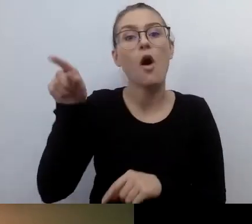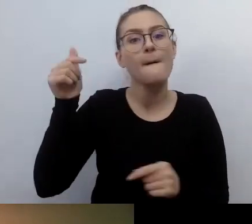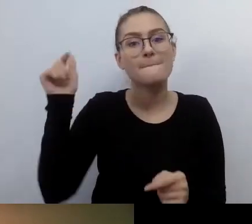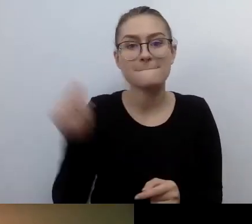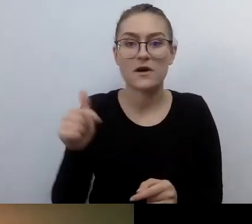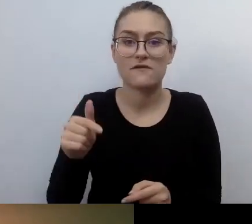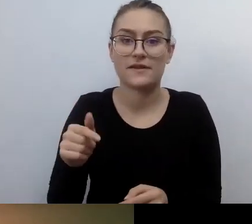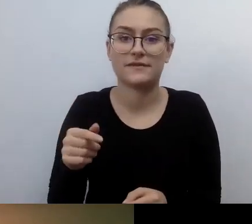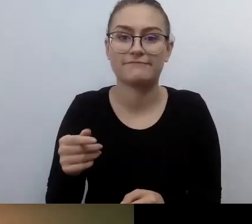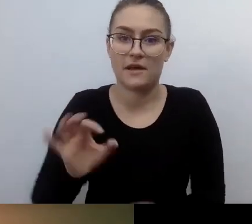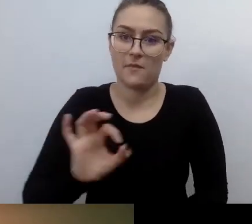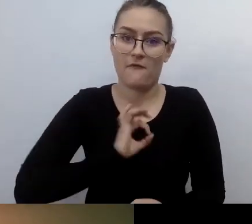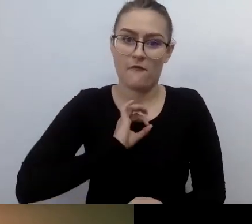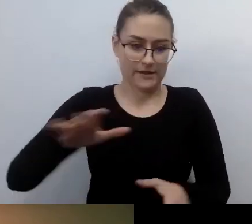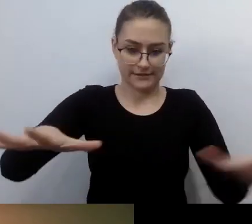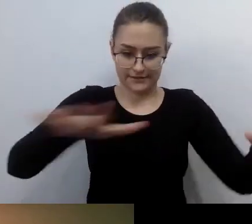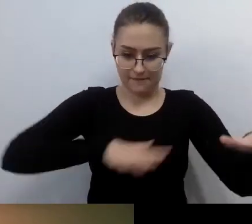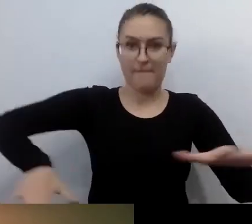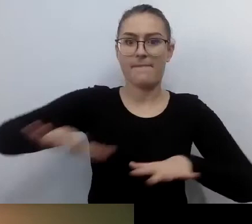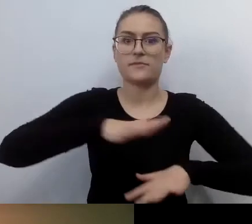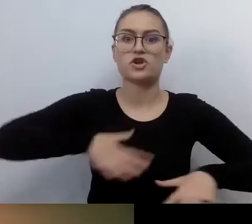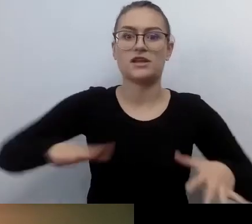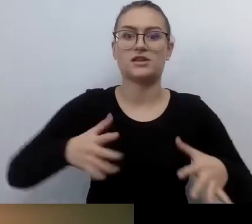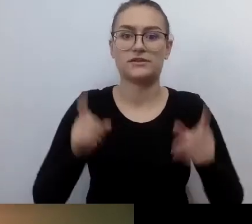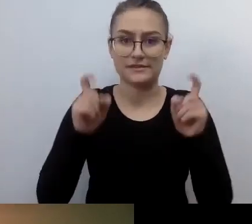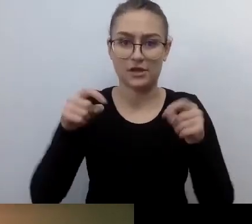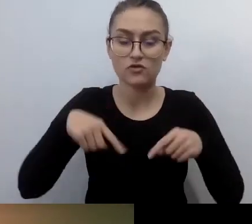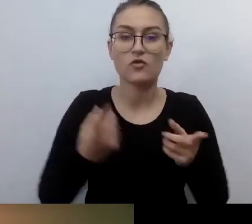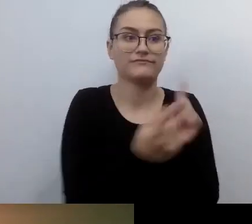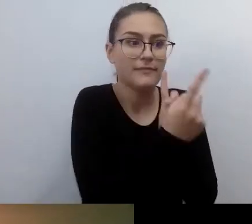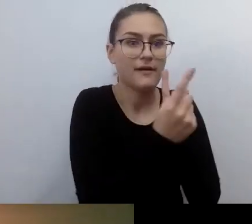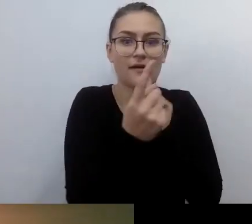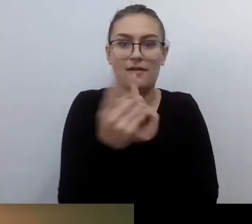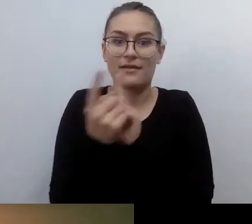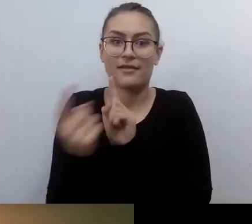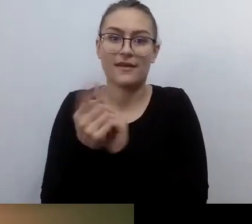Wtedy zarażając inne osoby swoimi nawet mikrosukcesami,